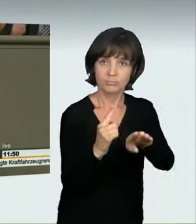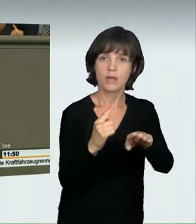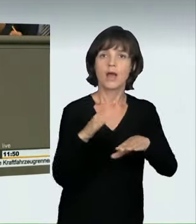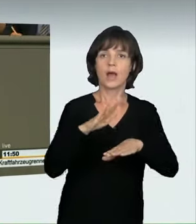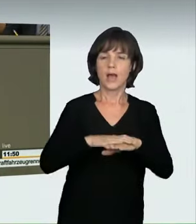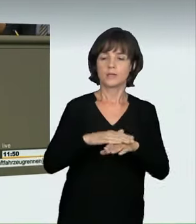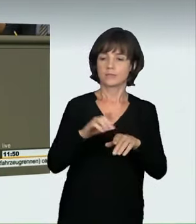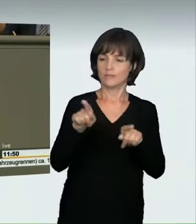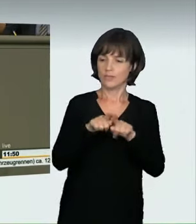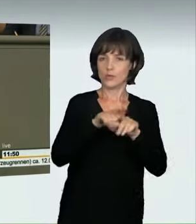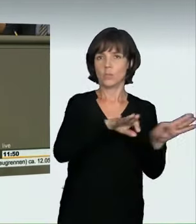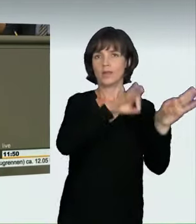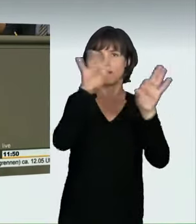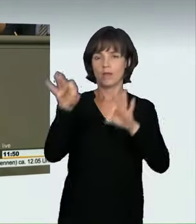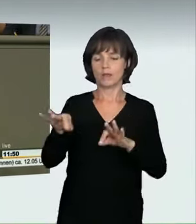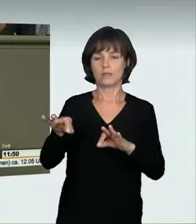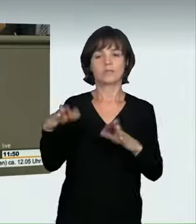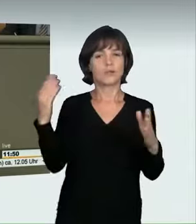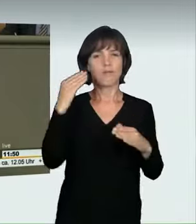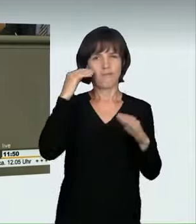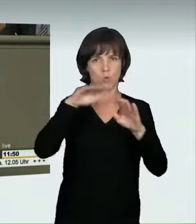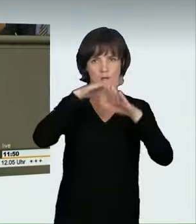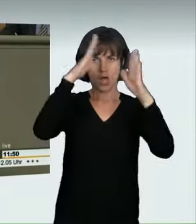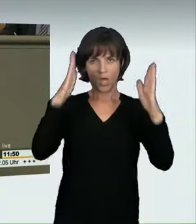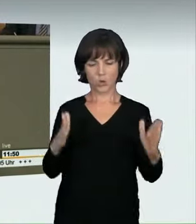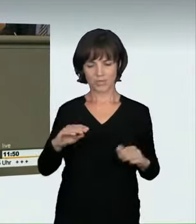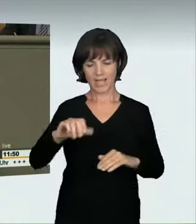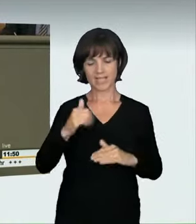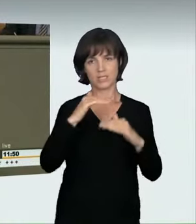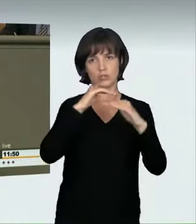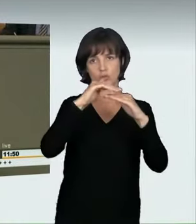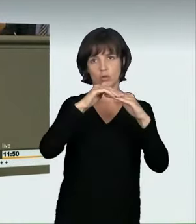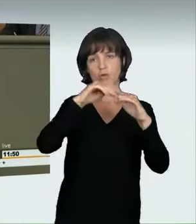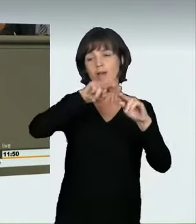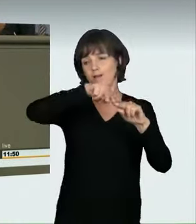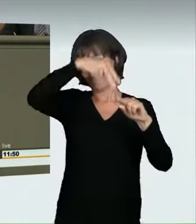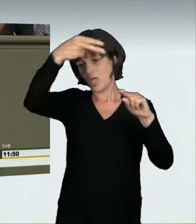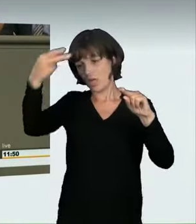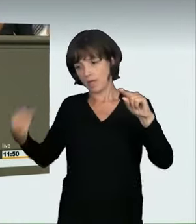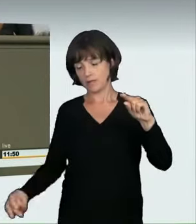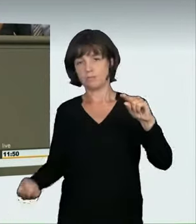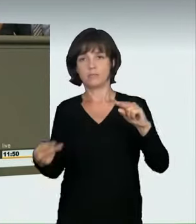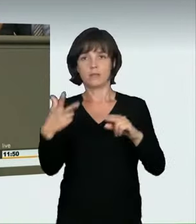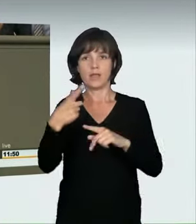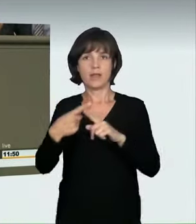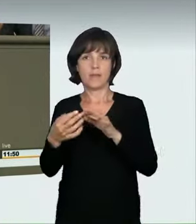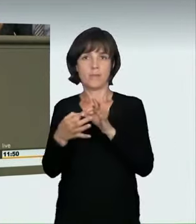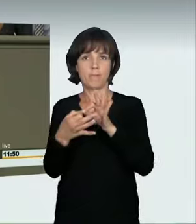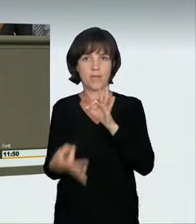aus ungefähr dreieinhalb Metern Höhe, aus dem ersten Stock eines Wohnhauses. Wenn Sie ein Auto mit 50 km/h anfährt, entspricht das quasi einem Sturz